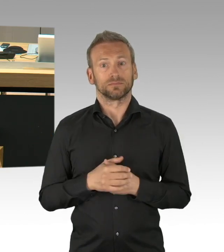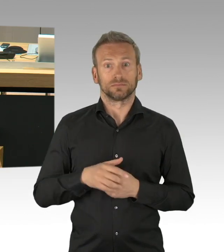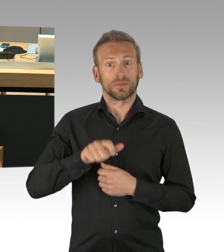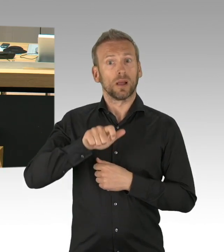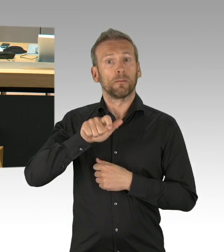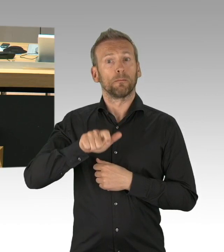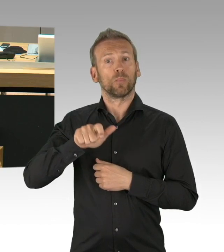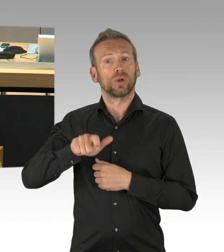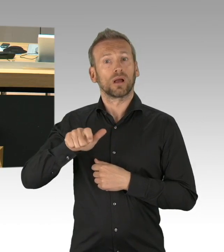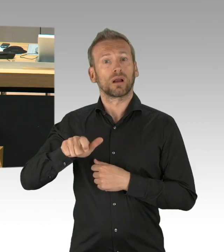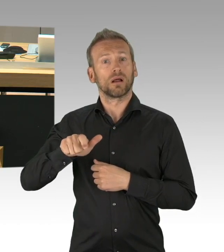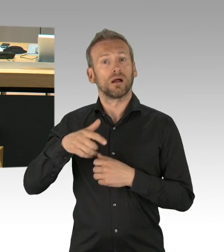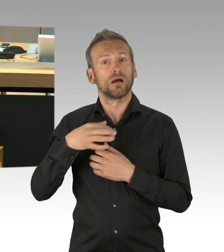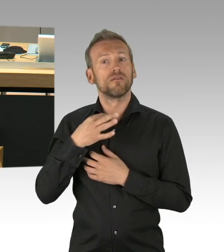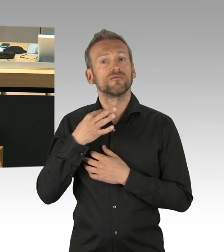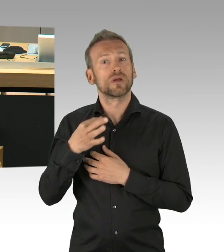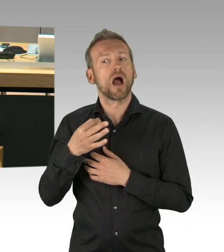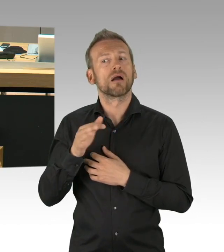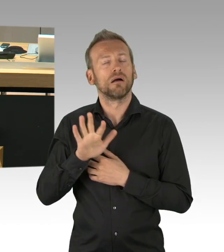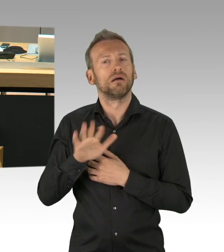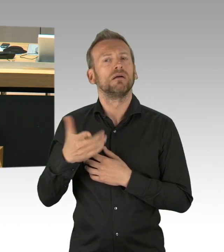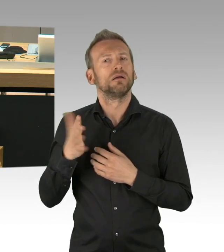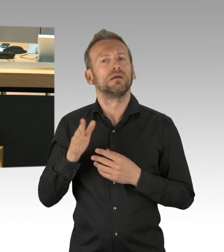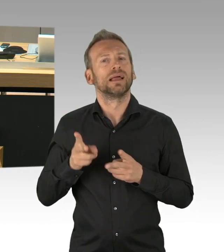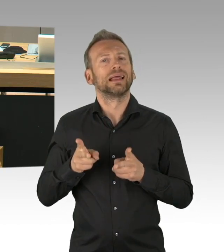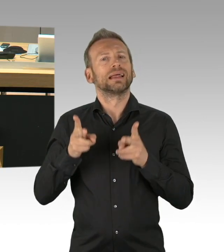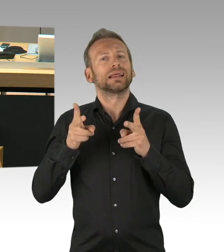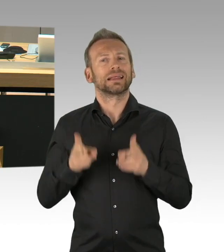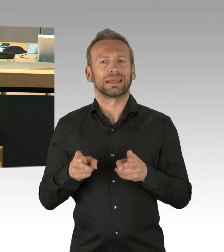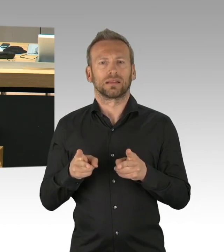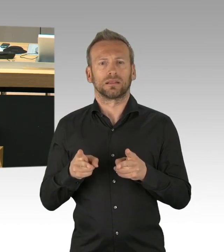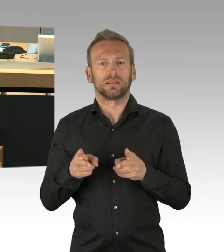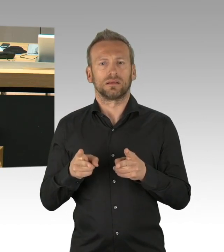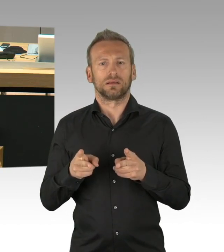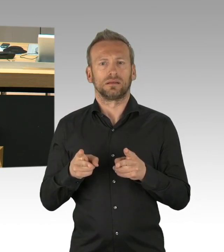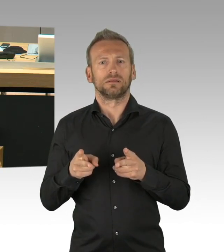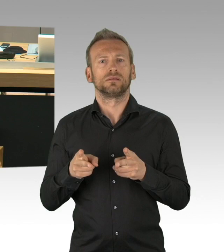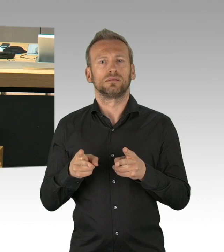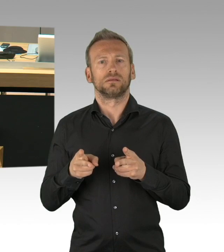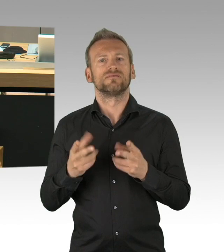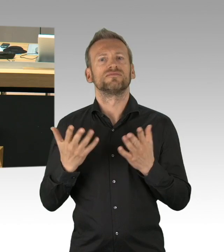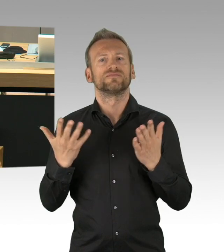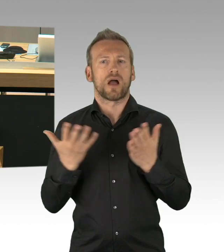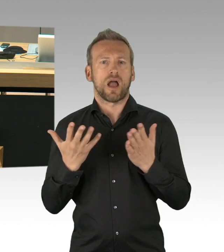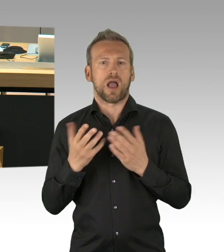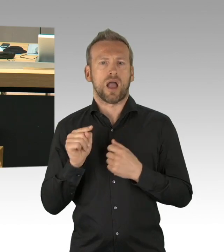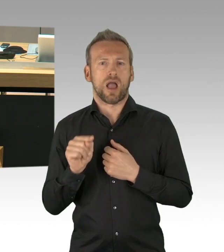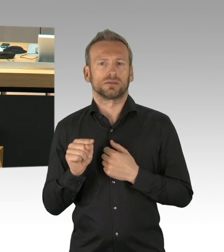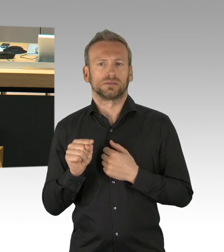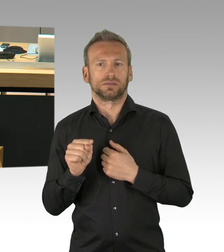zu dem das Abgeordnetenhaus auch in Zeiten von Corona nicht einfach schweigen kann. Die Berliner haben ein Recht darauf zu erfahren,